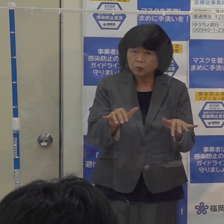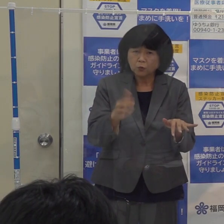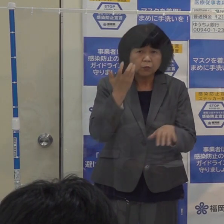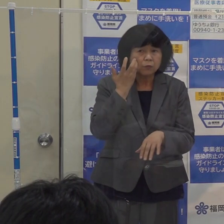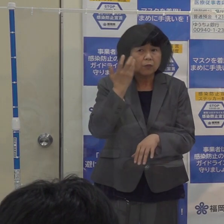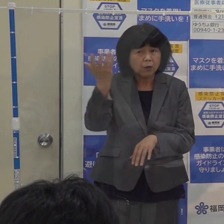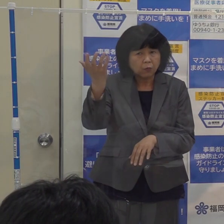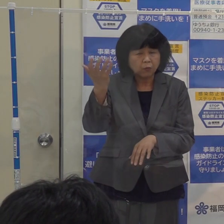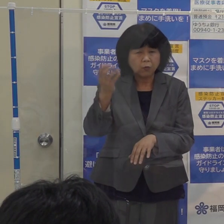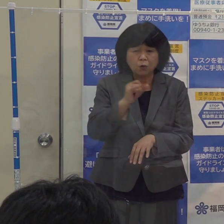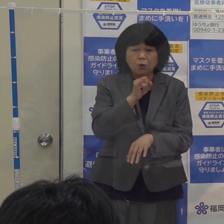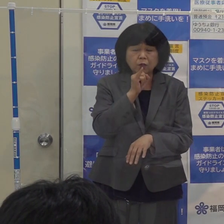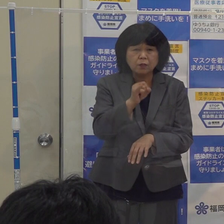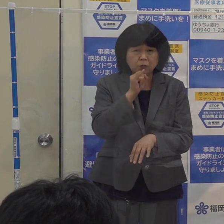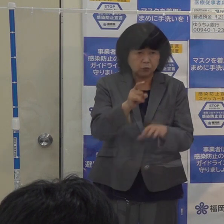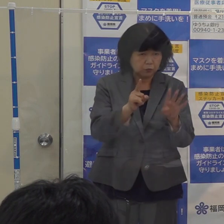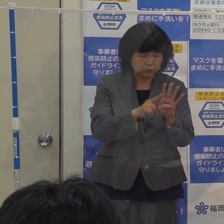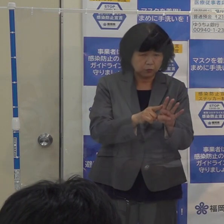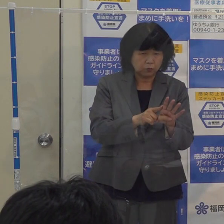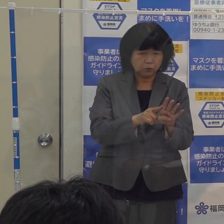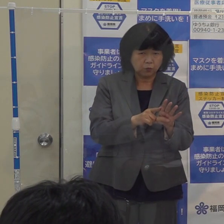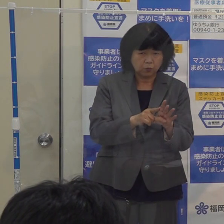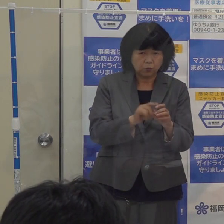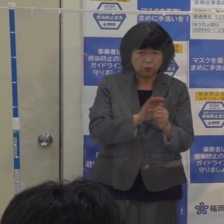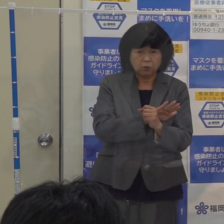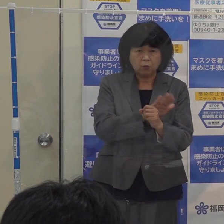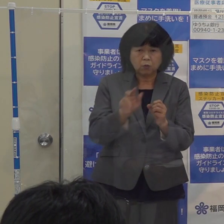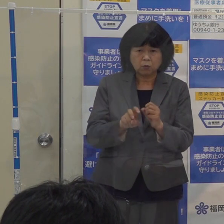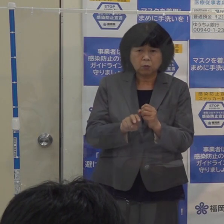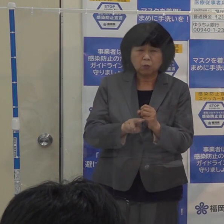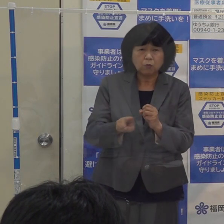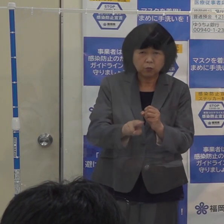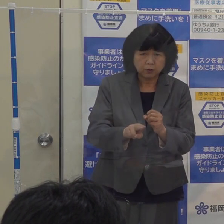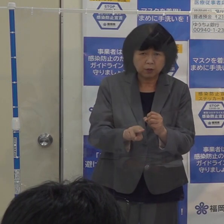このインフルエンザとコロナの同時流行を何としても避けたいと思います